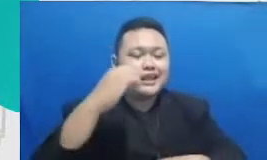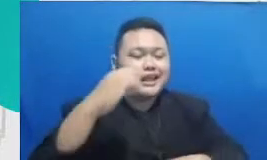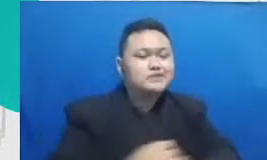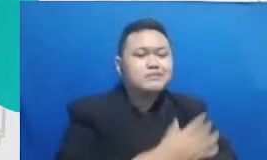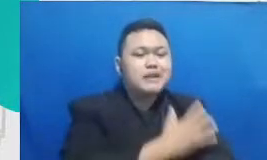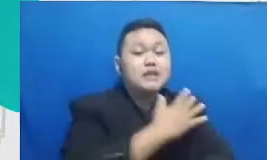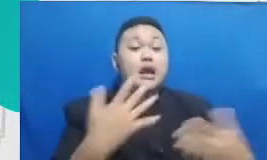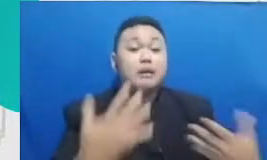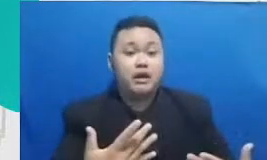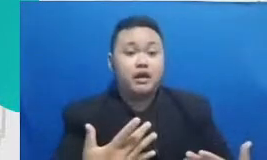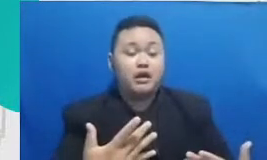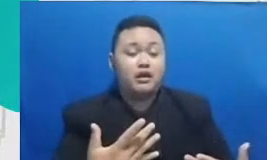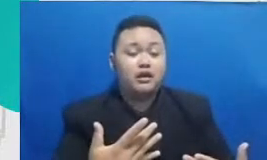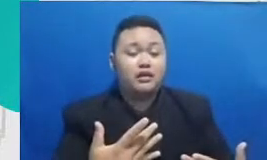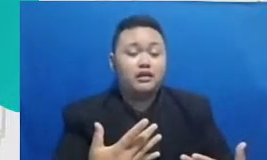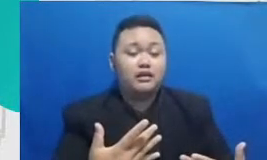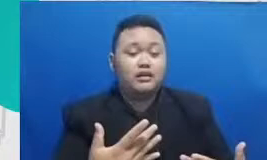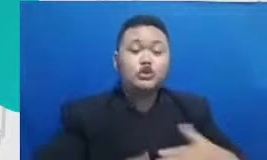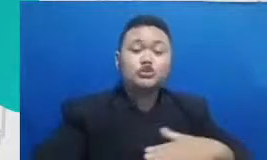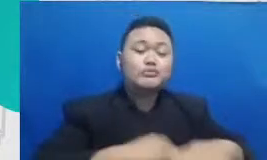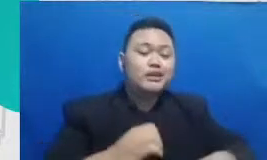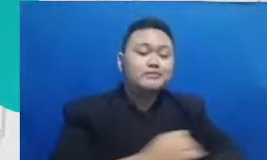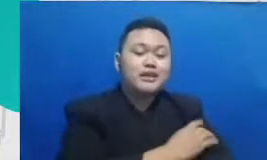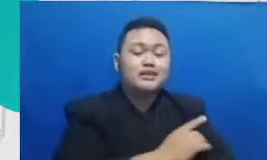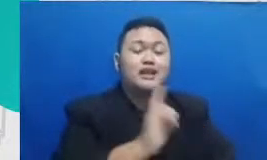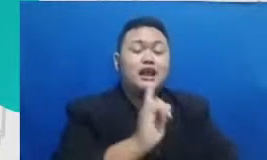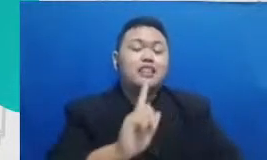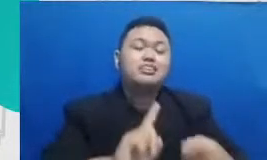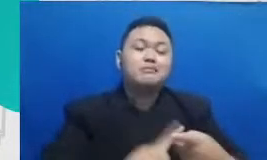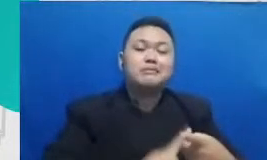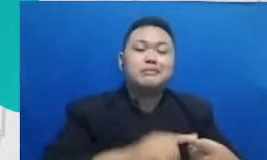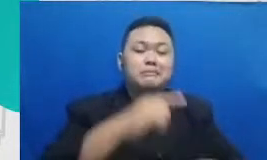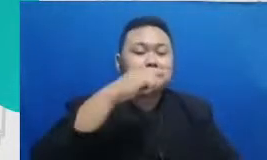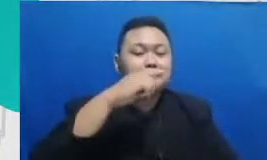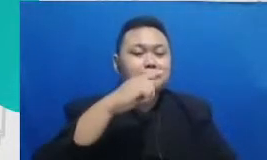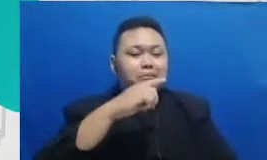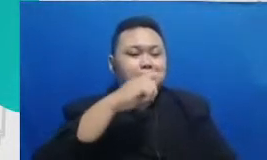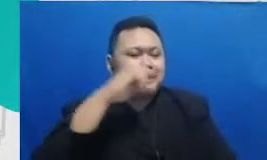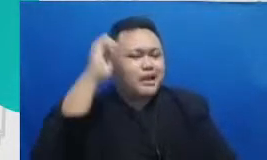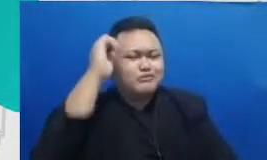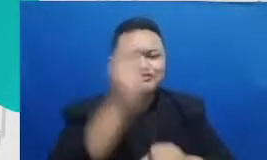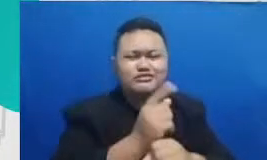diantara teman-teman bapak ibu sendiri gitu aku sebetulnya malu nih cerita itu karena menurutku